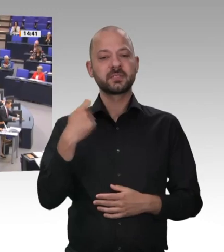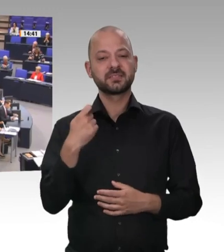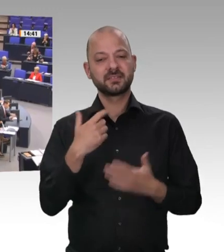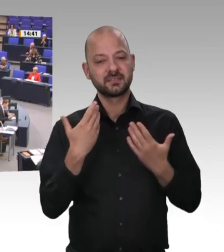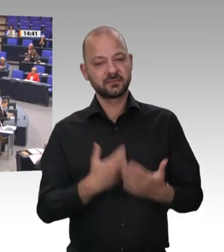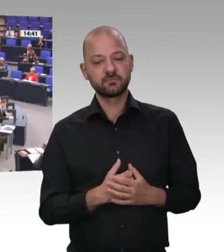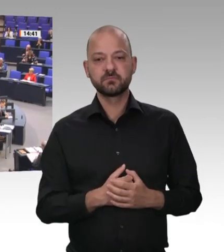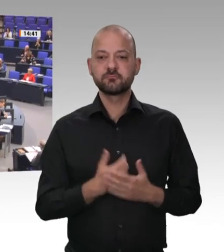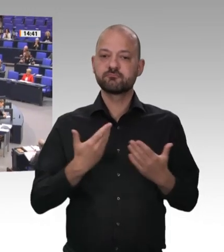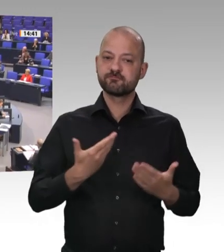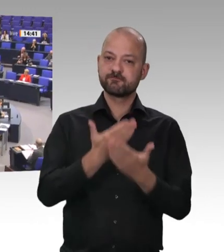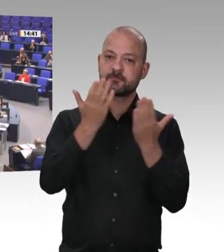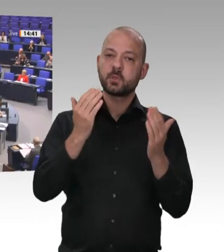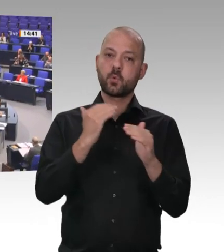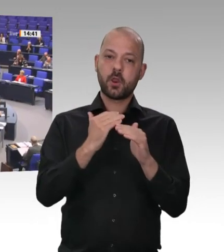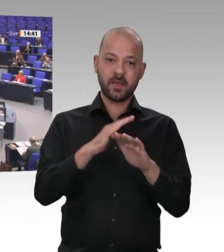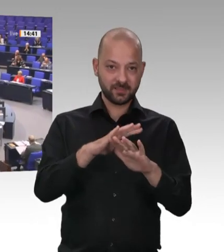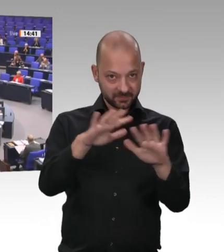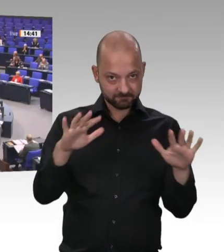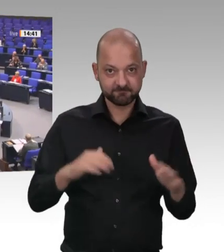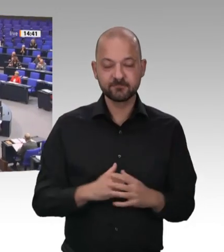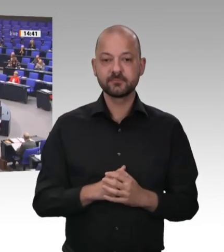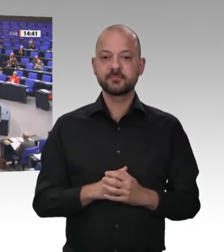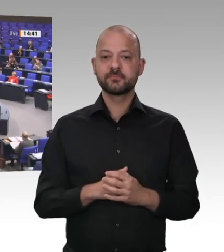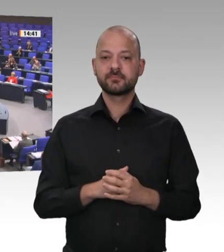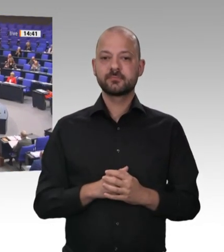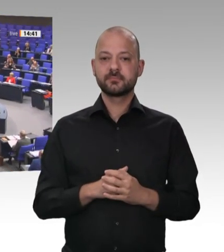und die Demokratie in diesem Land legen will. Das werden wir von der SPD und wird